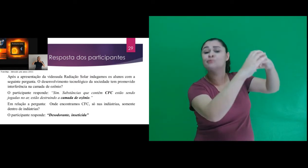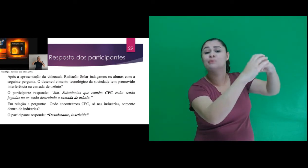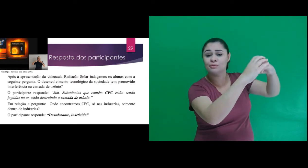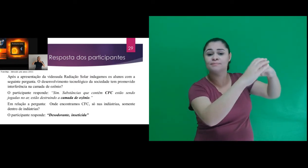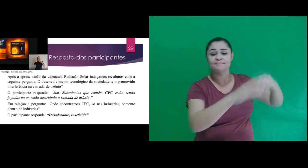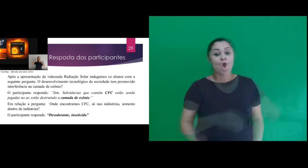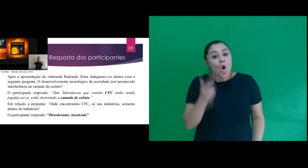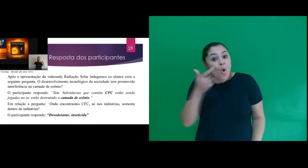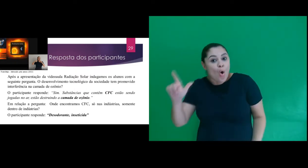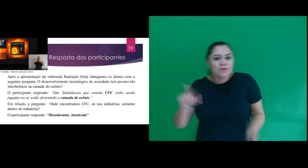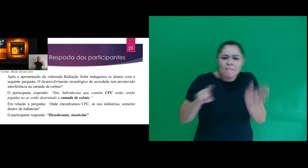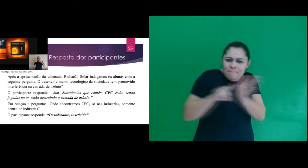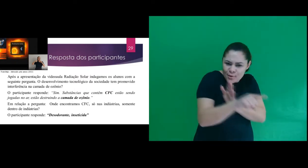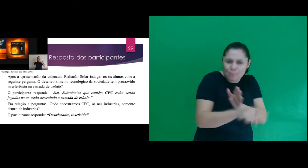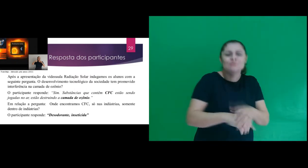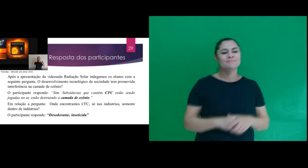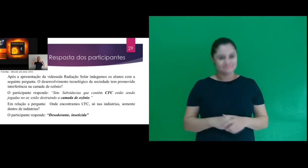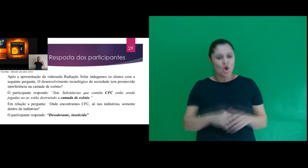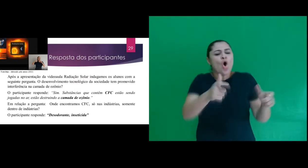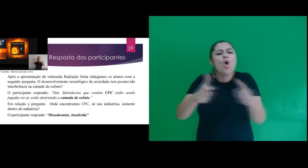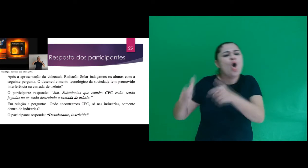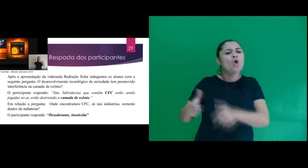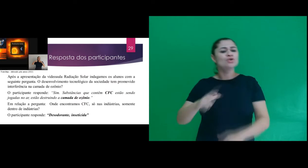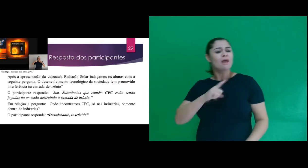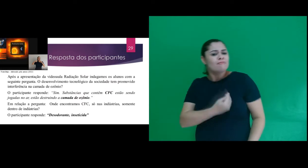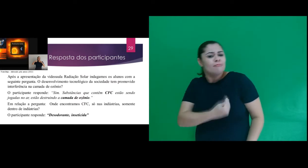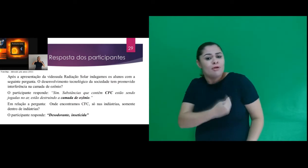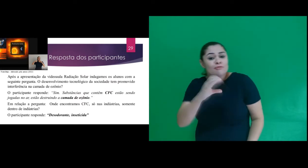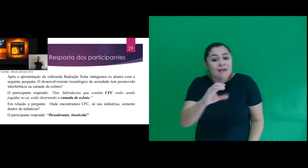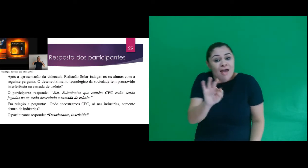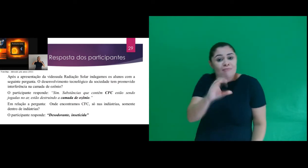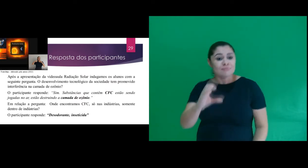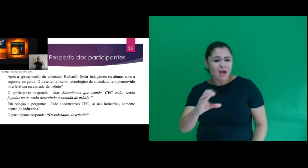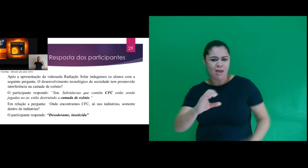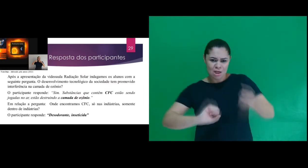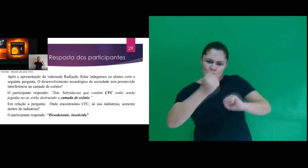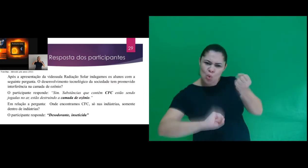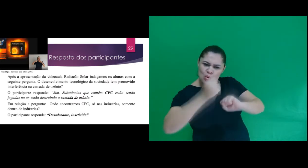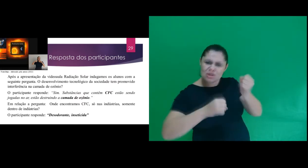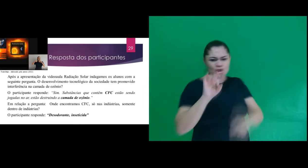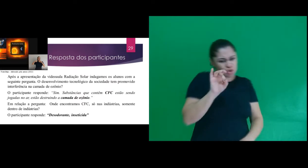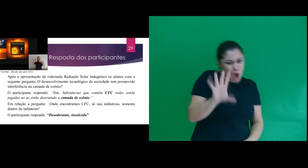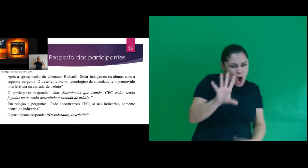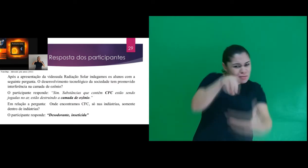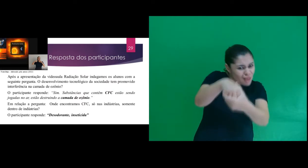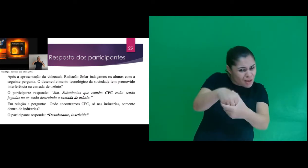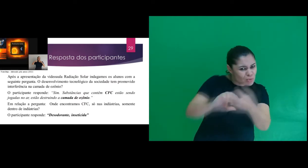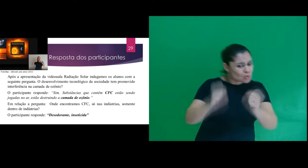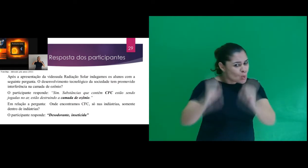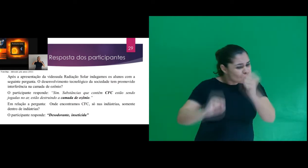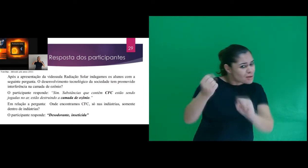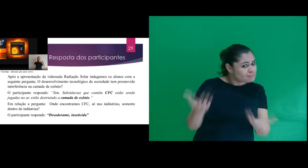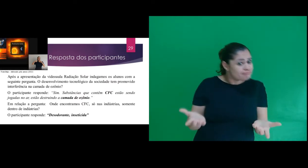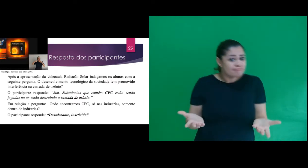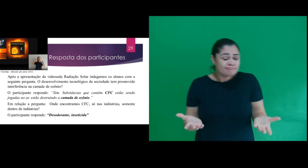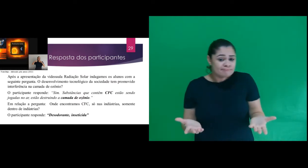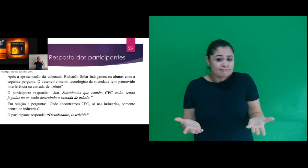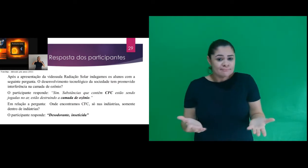camada de ozônio.” Em relação a pergunta: Onde encontramos CFC, só nas indústrias, somente